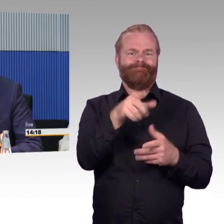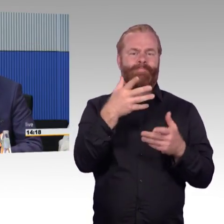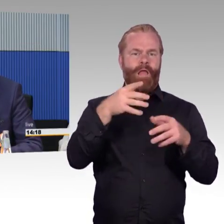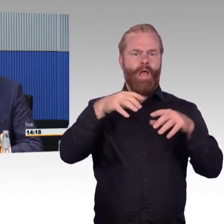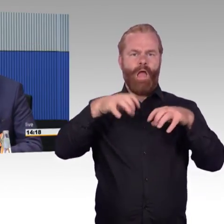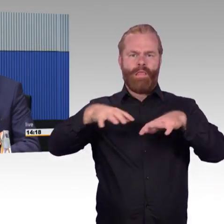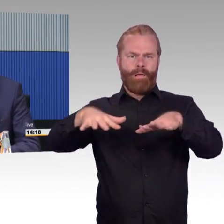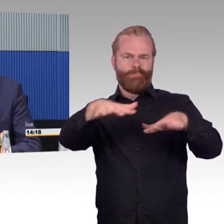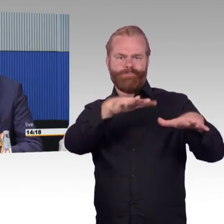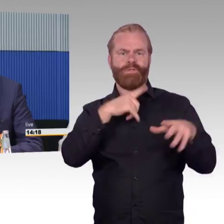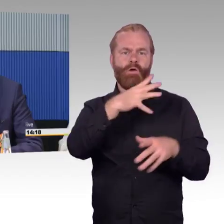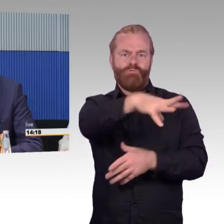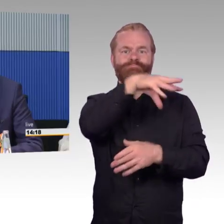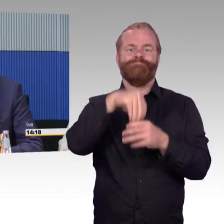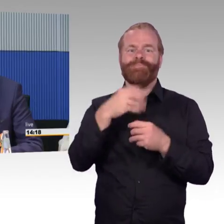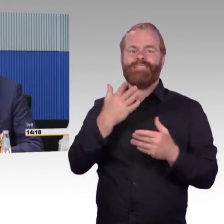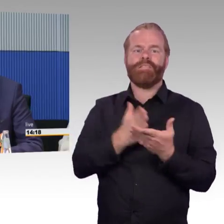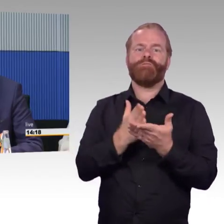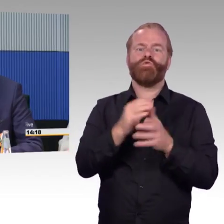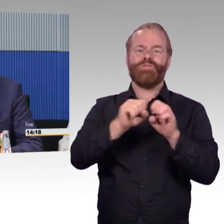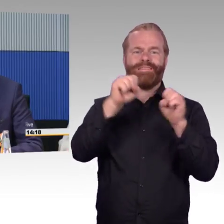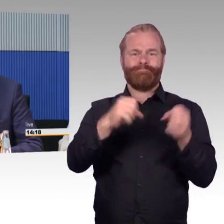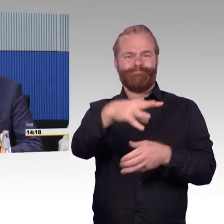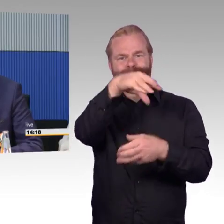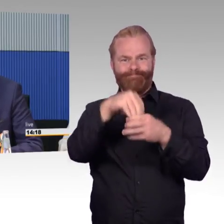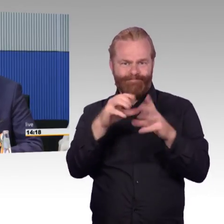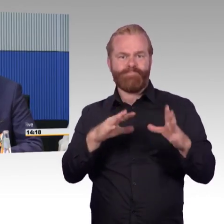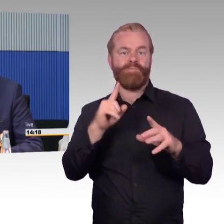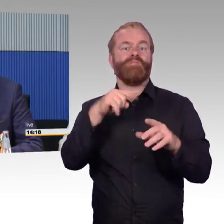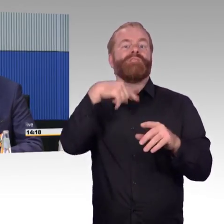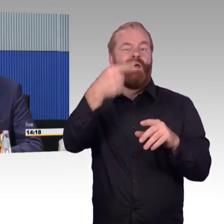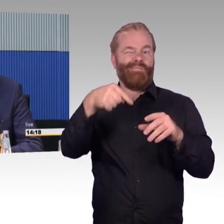dort gibt es Projekte dazu, aus unserer Sicht wäre es sinnvoll, das deutschlandweit auszurollen